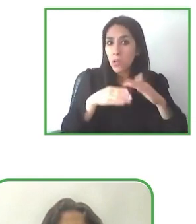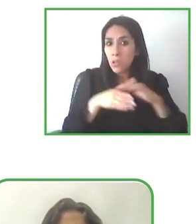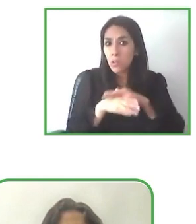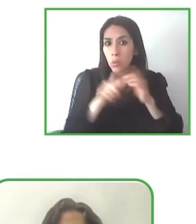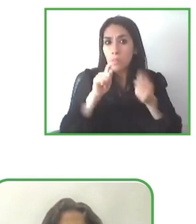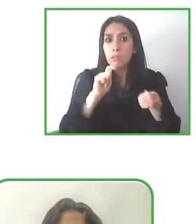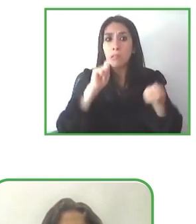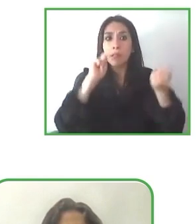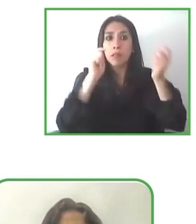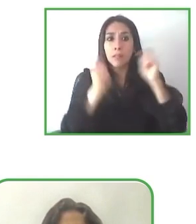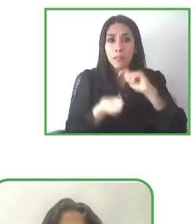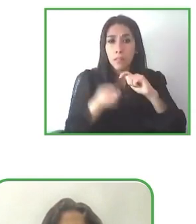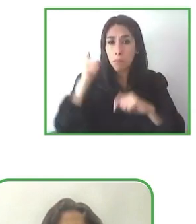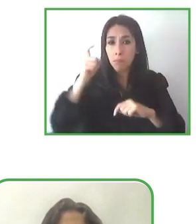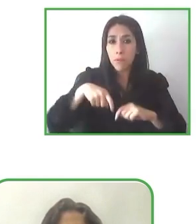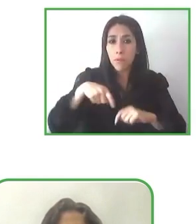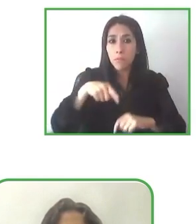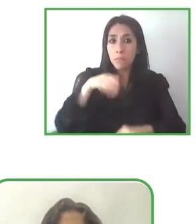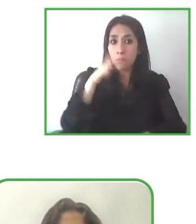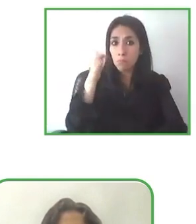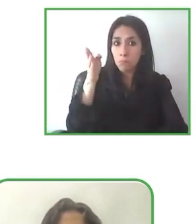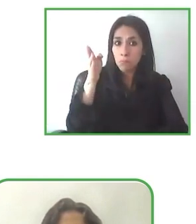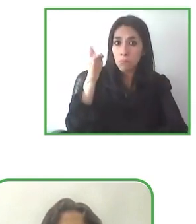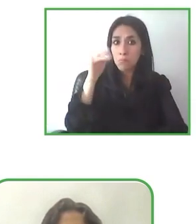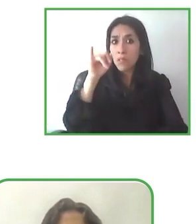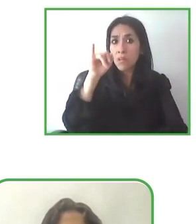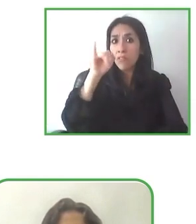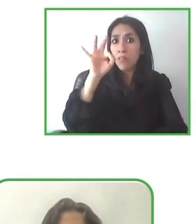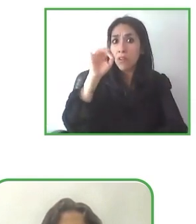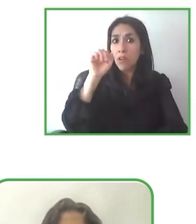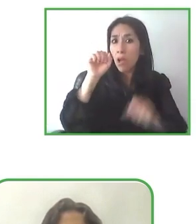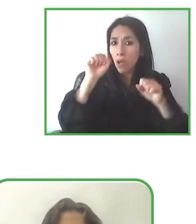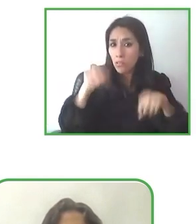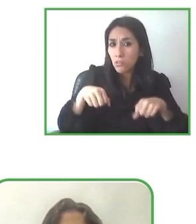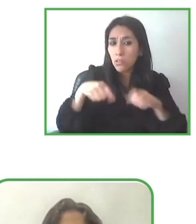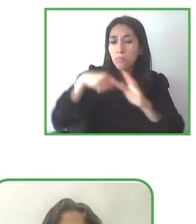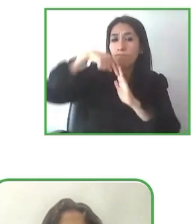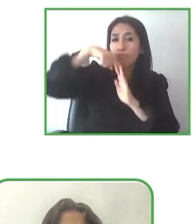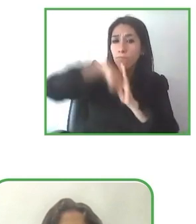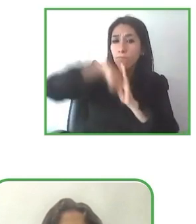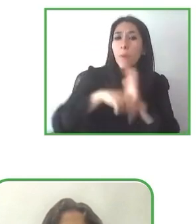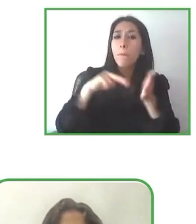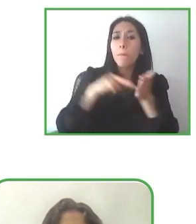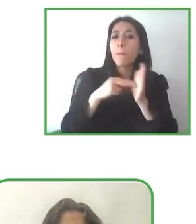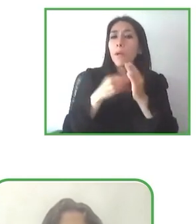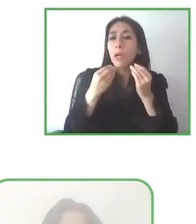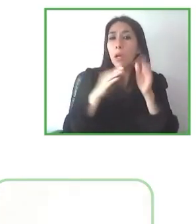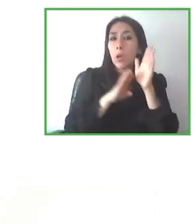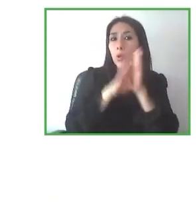personas con discapacidad física, pensáis expandiros a discapacidad cognitiva, a